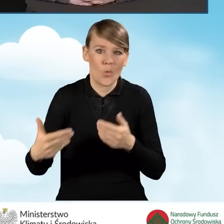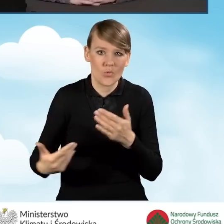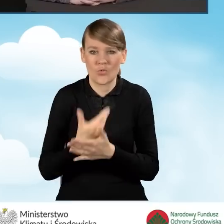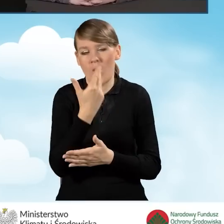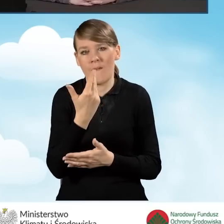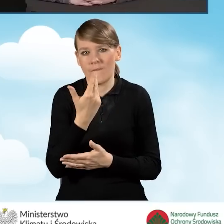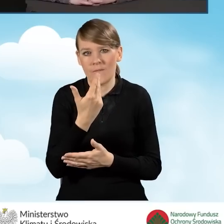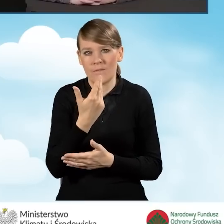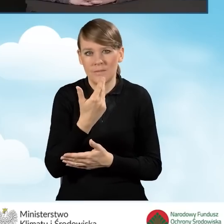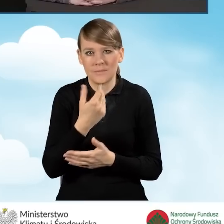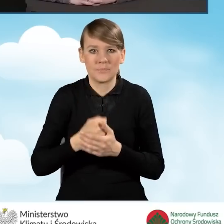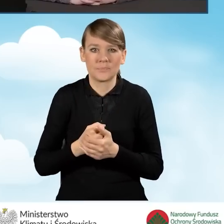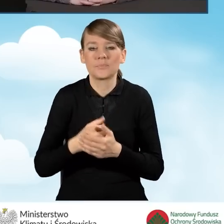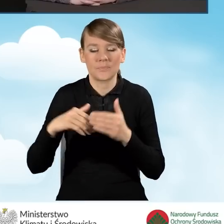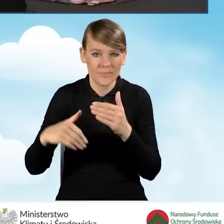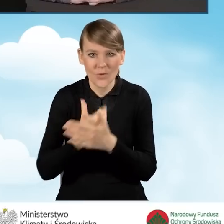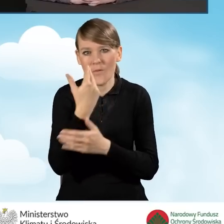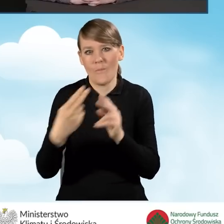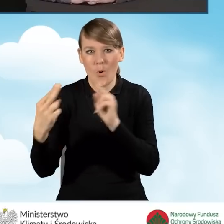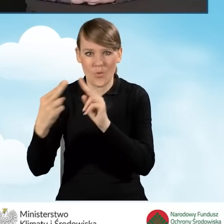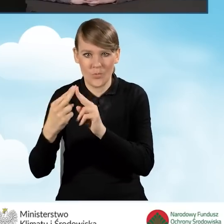nową odsłonę porozumień z nowymi kwotami.